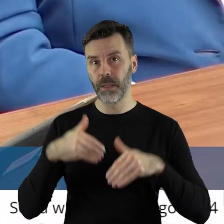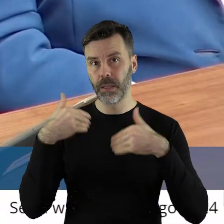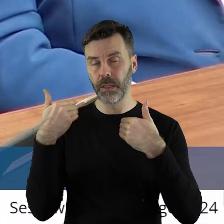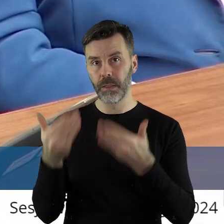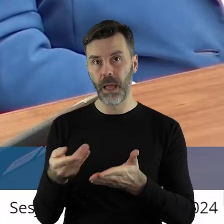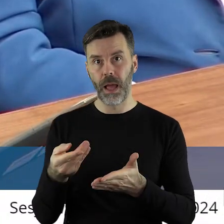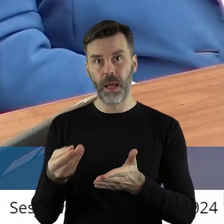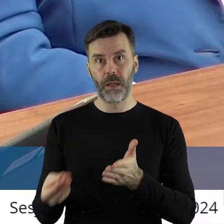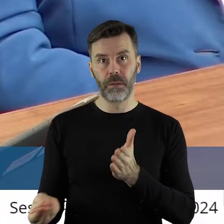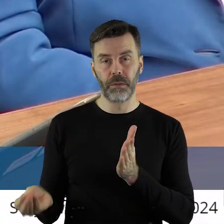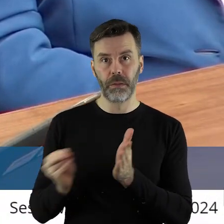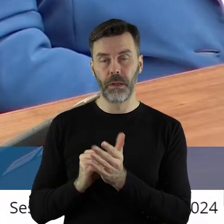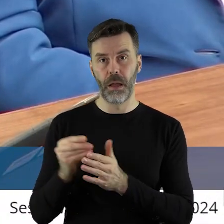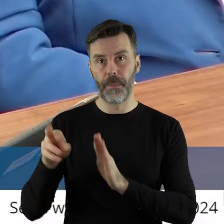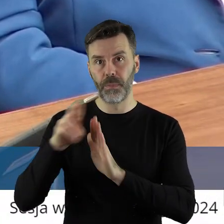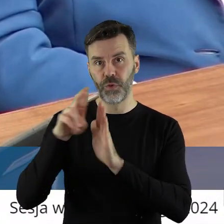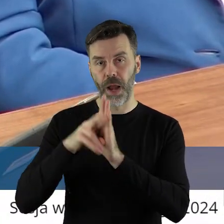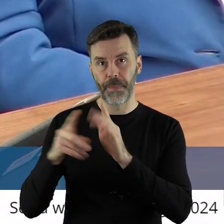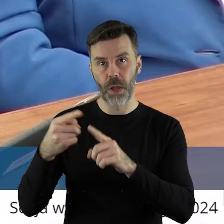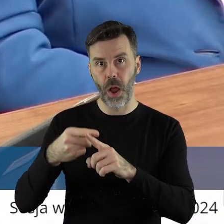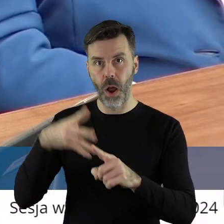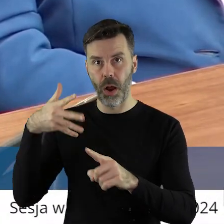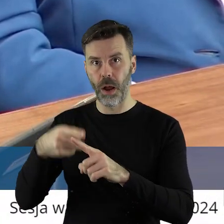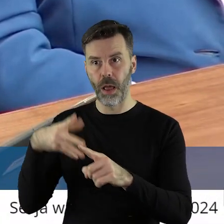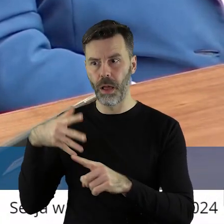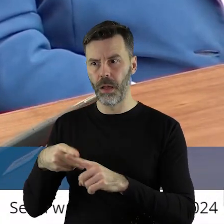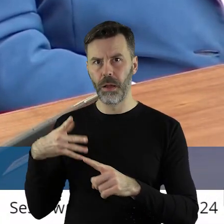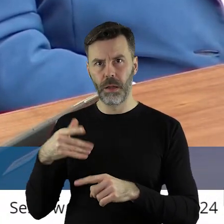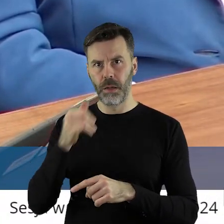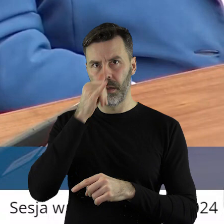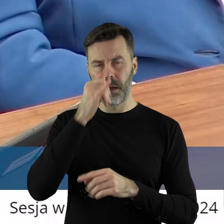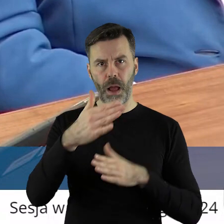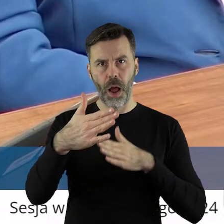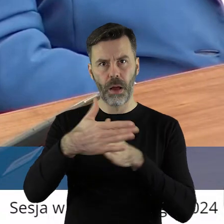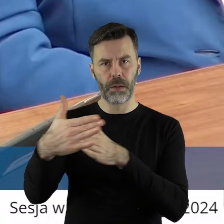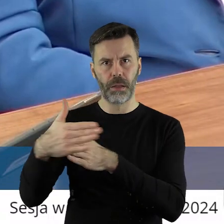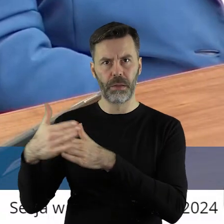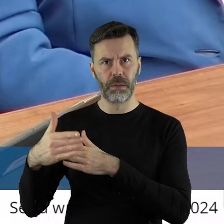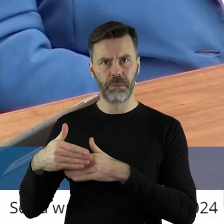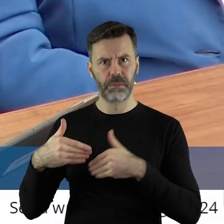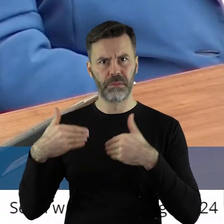wiadomo jakich przepisów, obostrzeń, ograniczeń, które